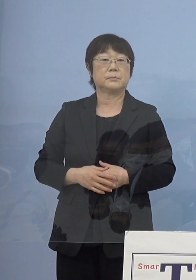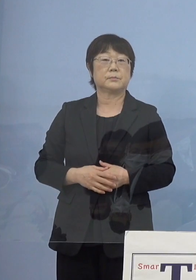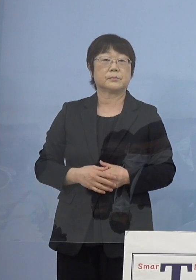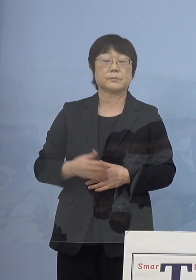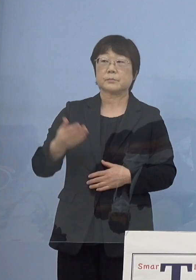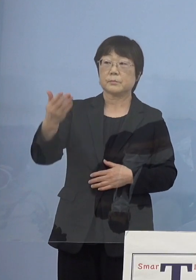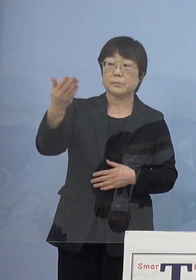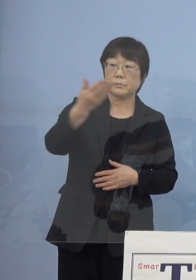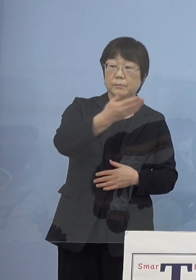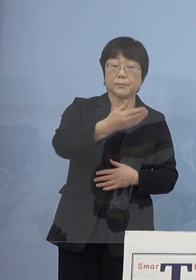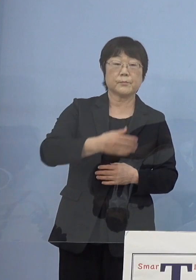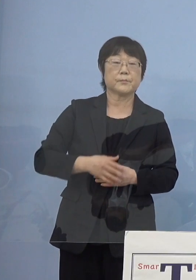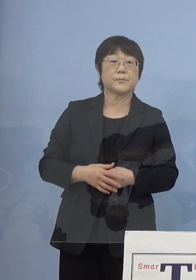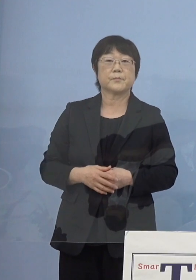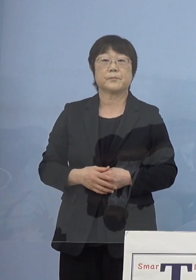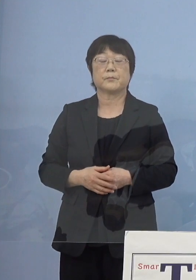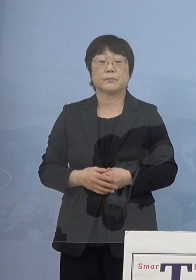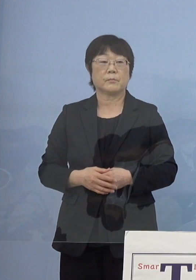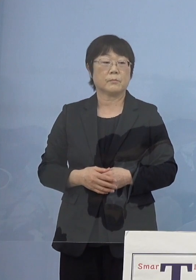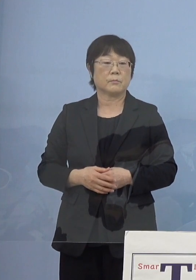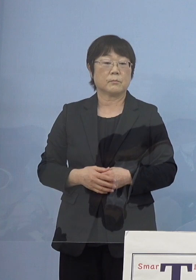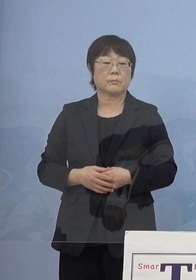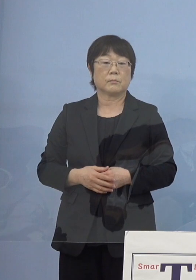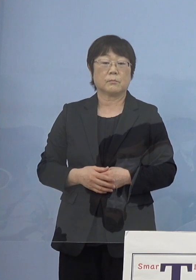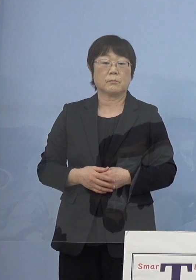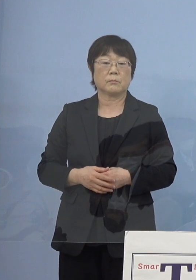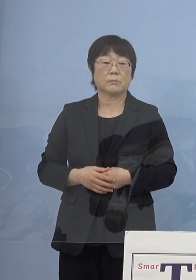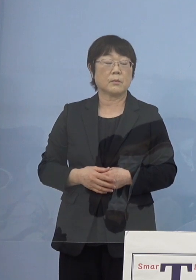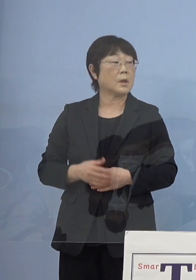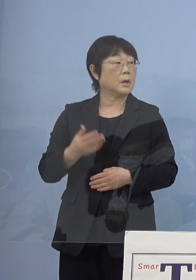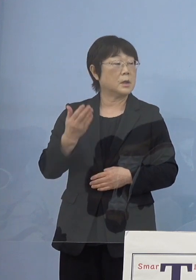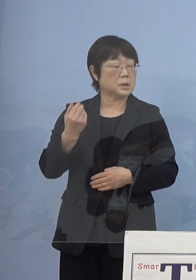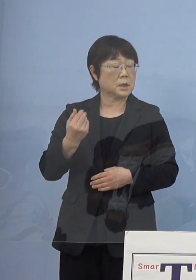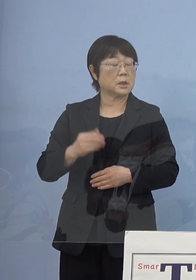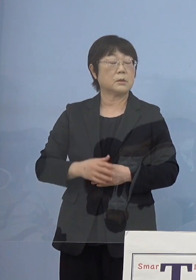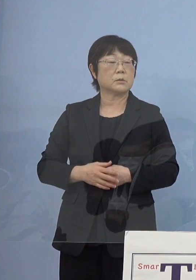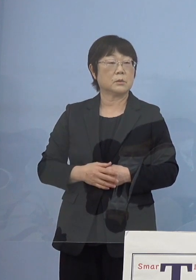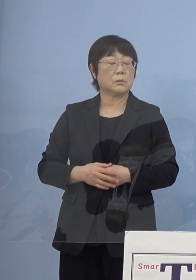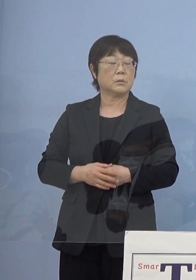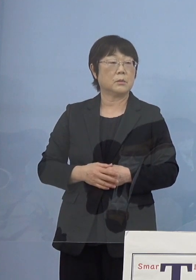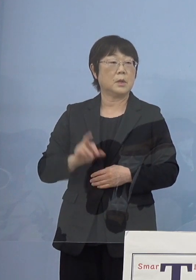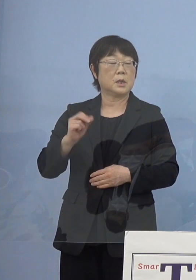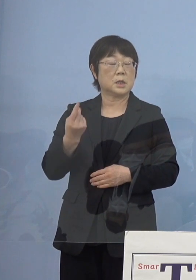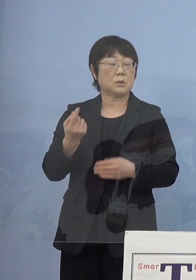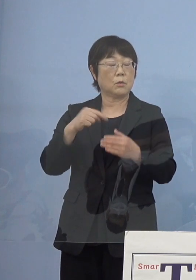（NHK） 先ほどの瀬戸内寂聴さんが亡くなられたことについて